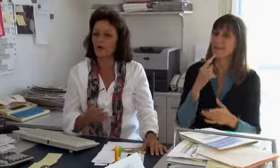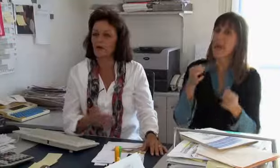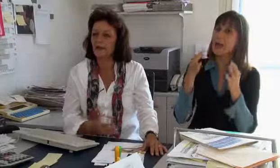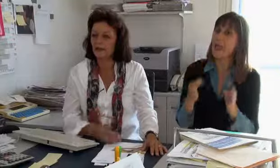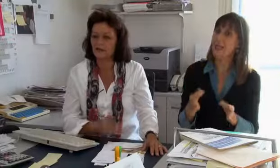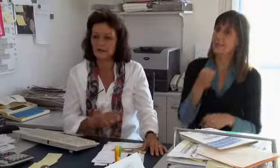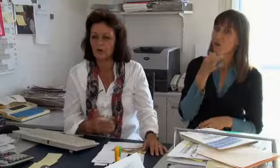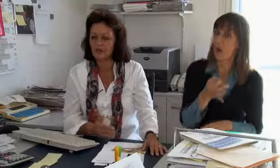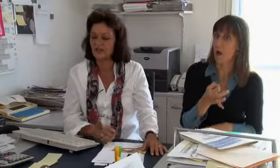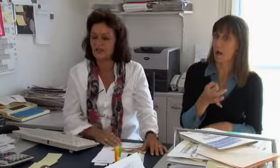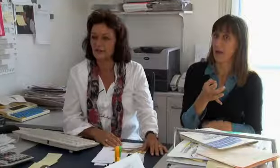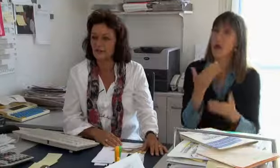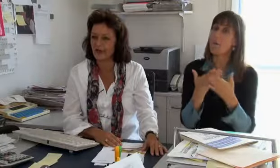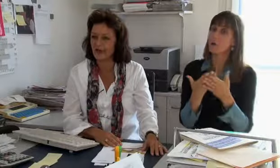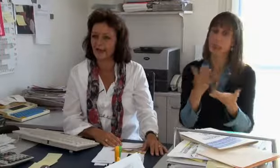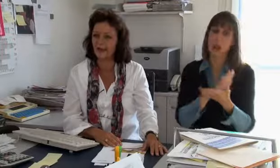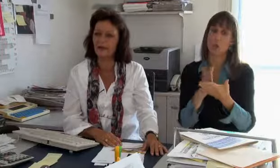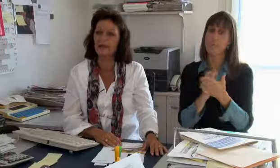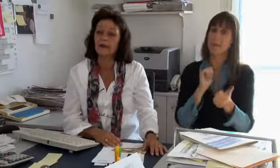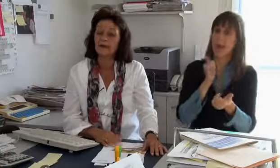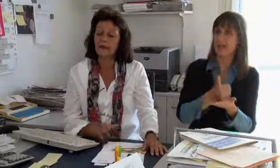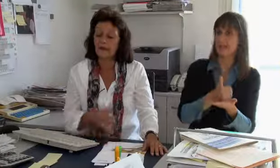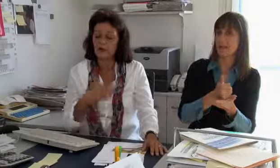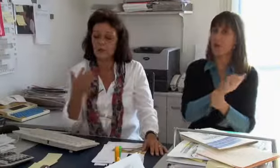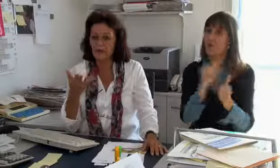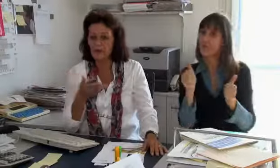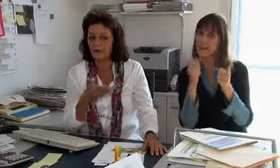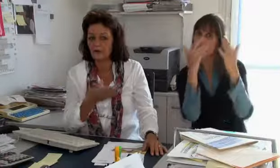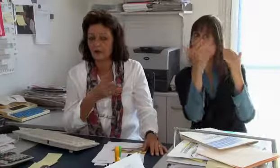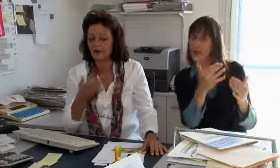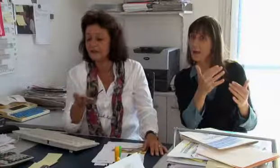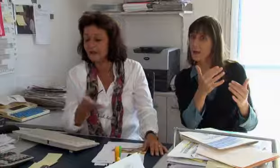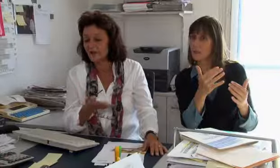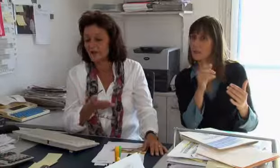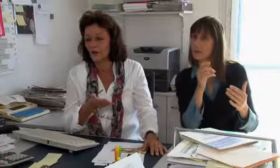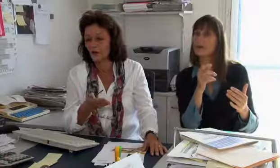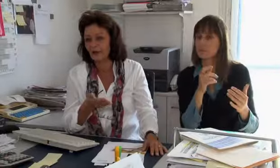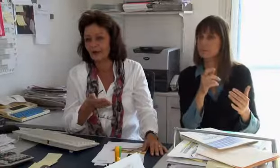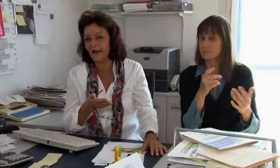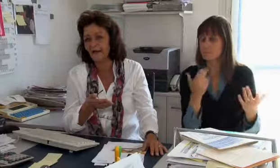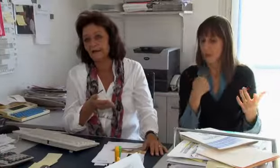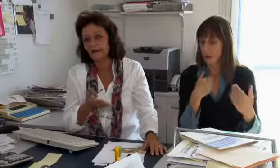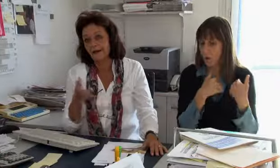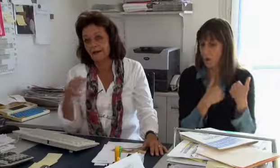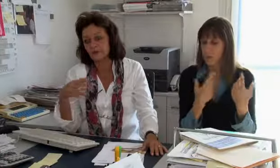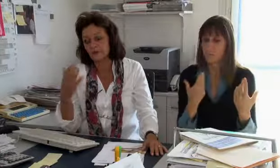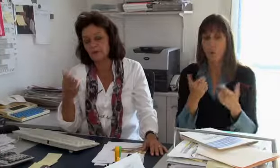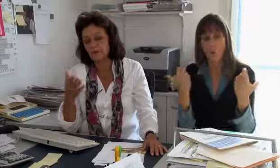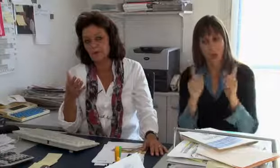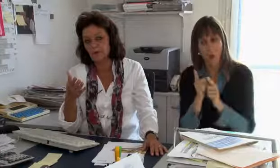Wenn zum Beispiel rechtliche Frage sind, schaue ich wie ein Dolmetscheinsatz